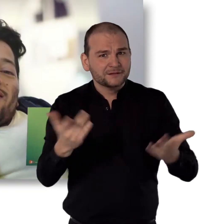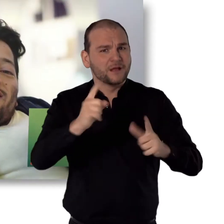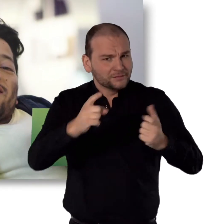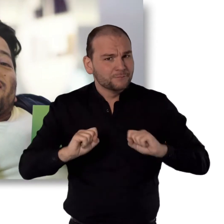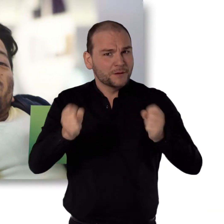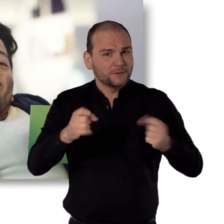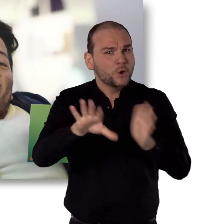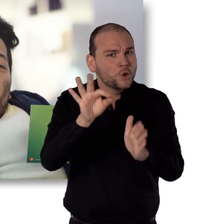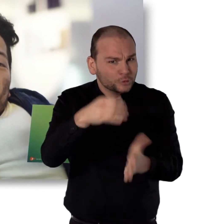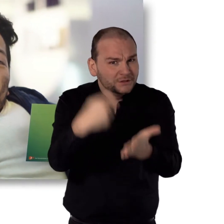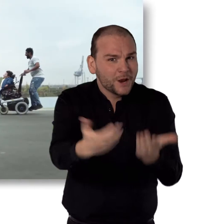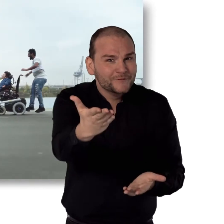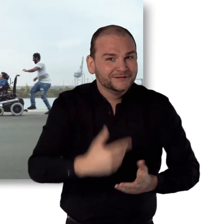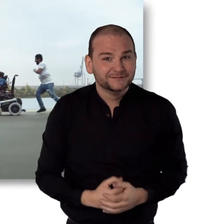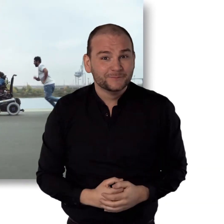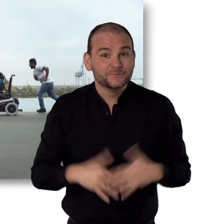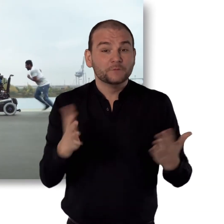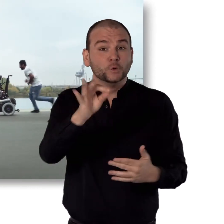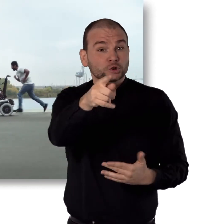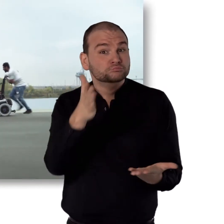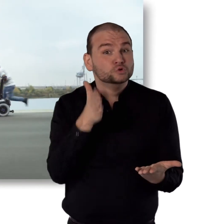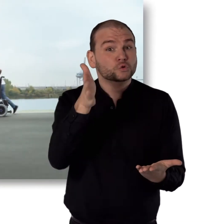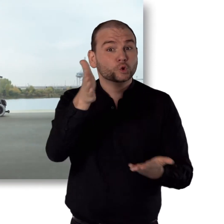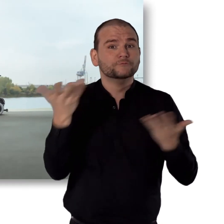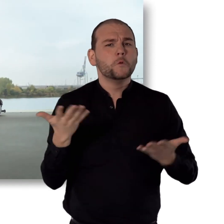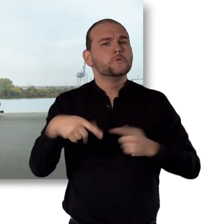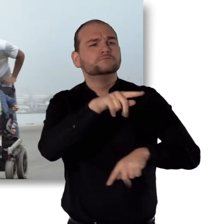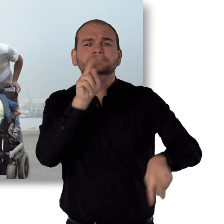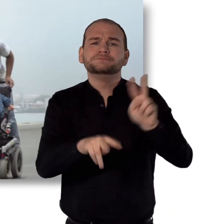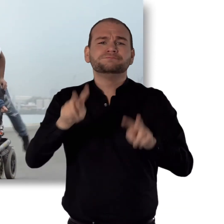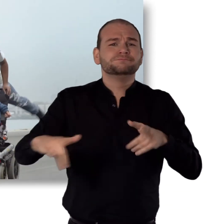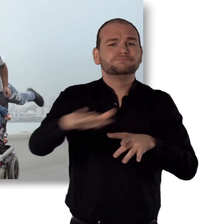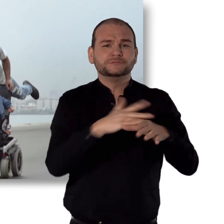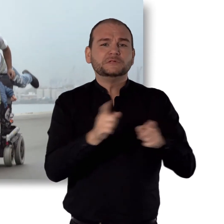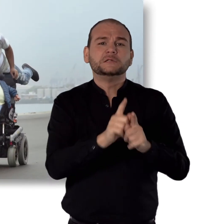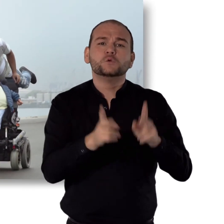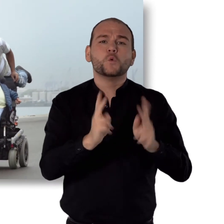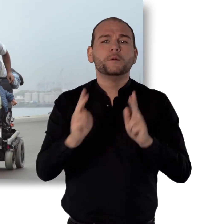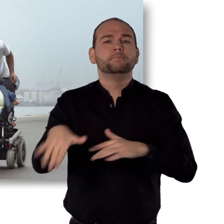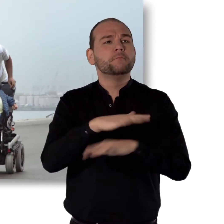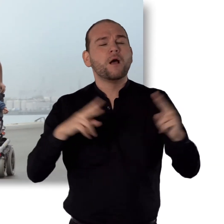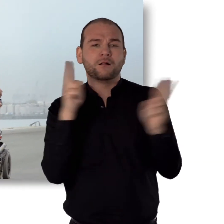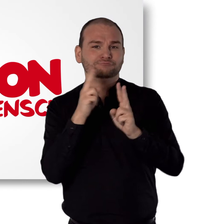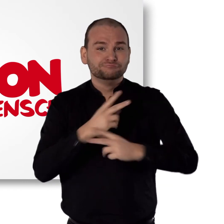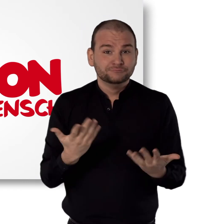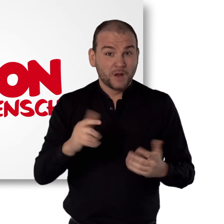Sei dabei und engagier dich mit einem Los. Für eine Zukunft, in der Unterschiede für jeden normal sind.